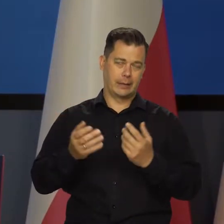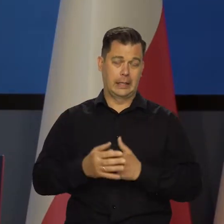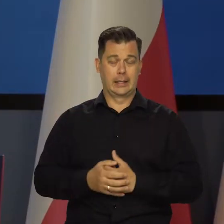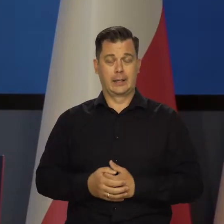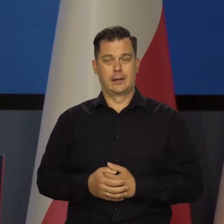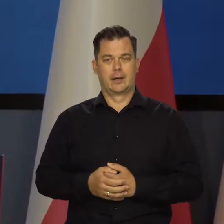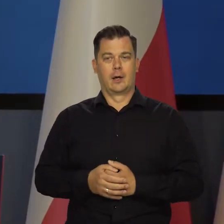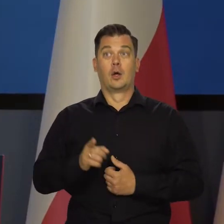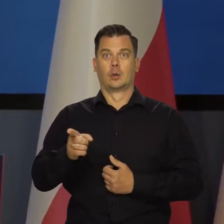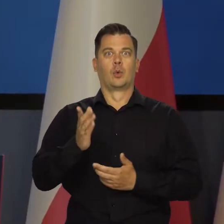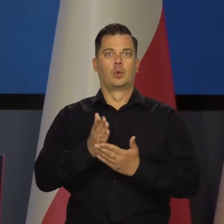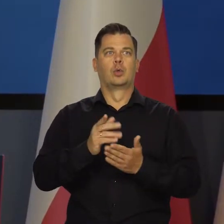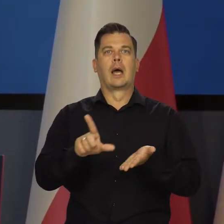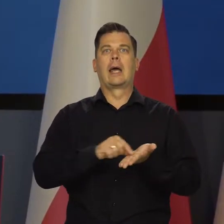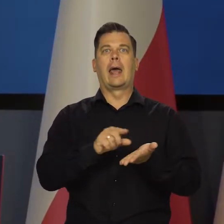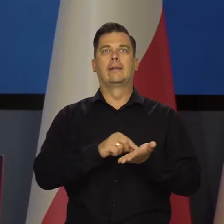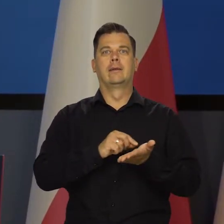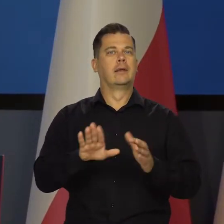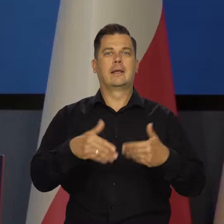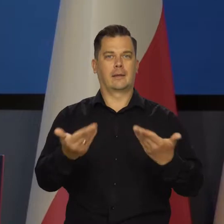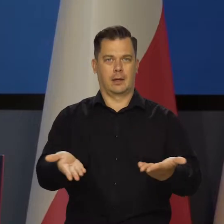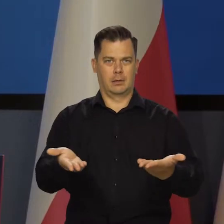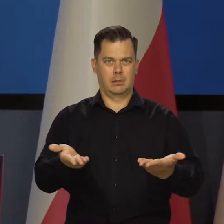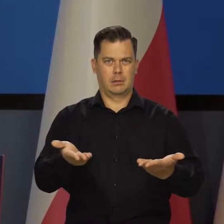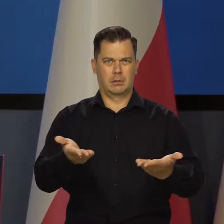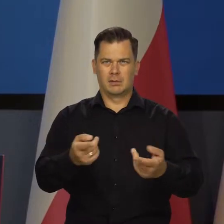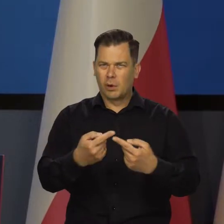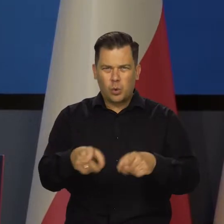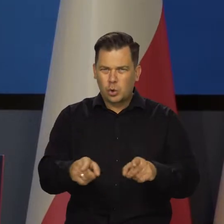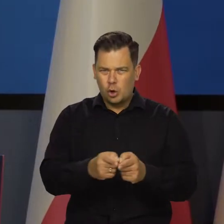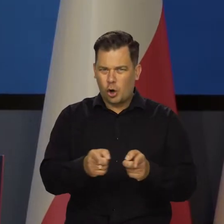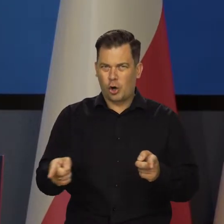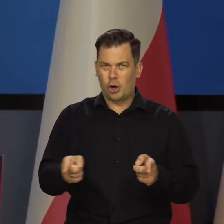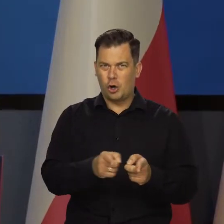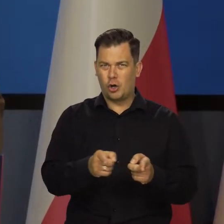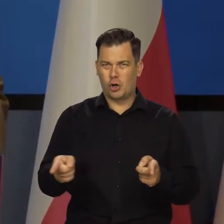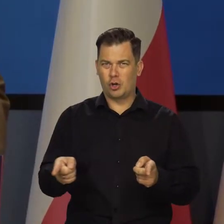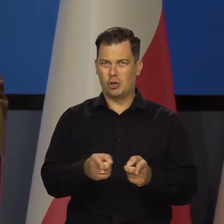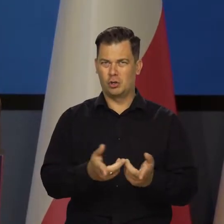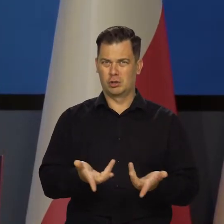katastrofy, że zatrzymano te kredyty. Przecież nie na zawsze, na krótko.